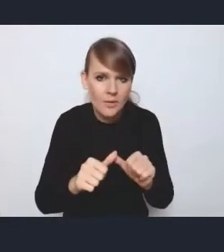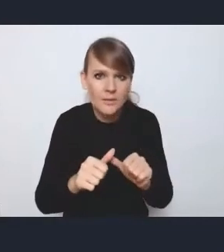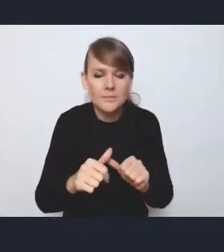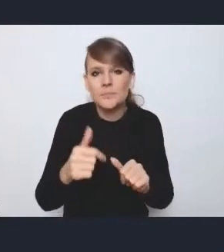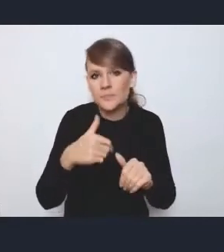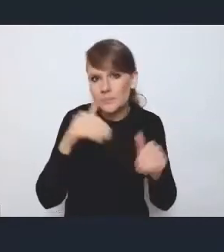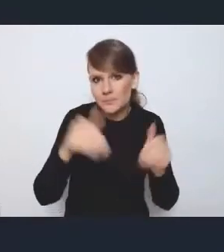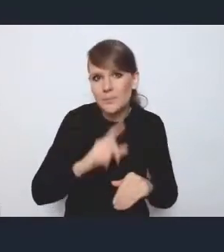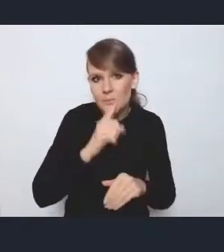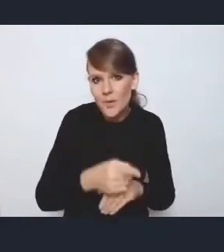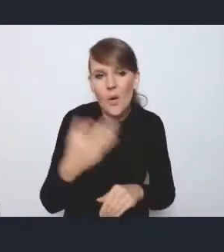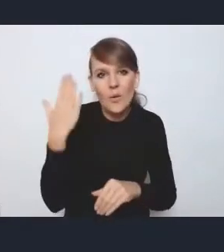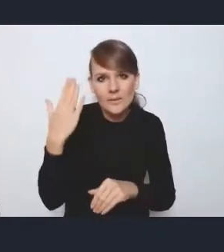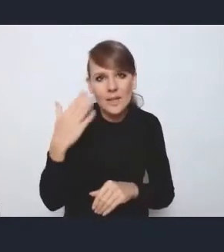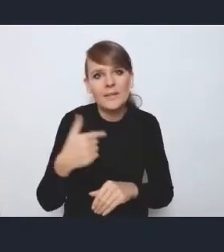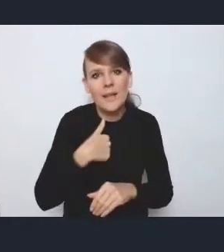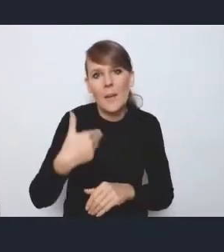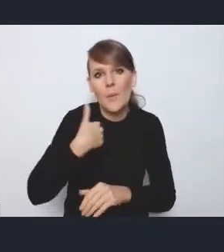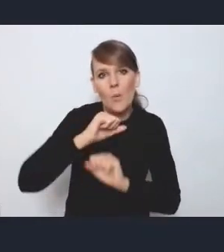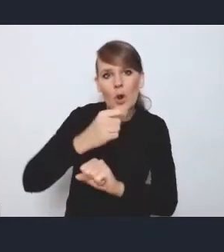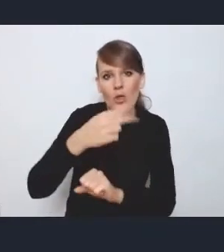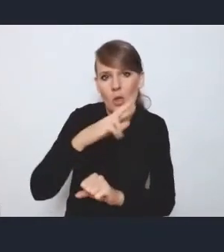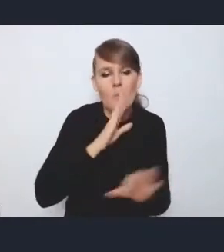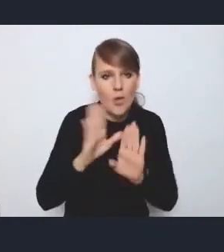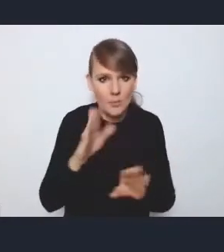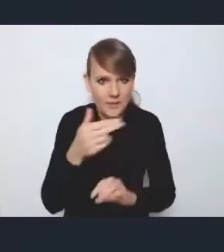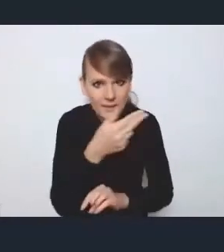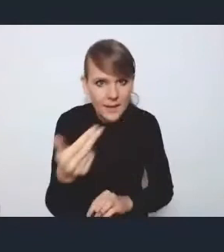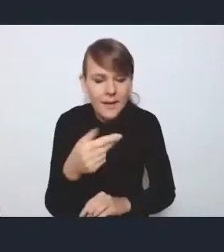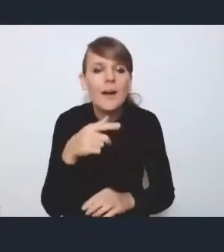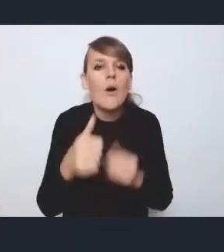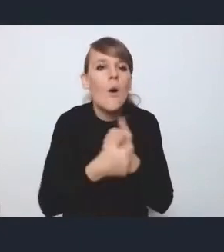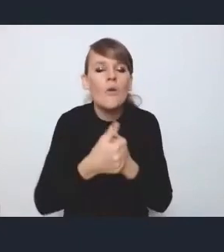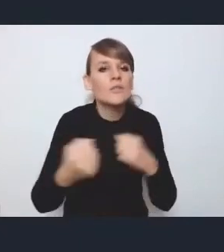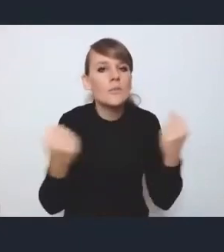bo też akurat ostatnio obroniłem doktorat w podobnym zakresie, to chodziło o wzmacnianie kapitału klasy kreatywnej